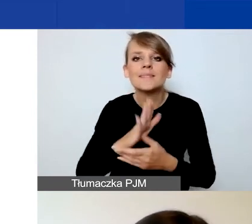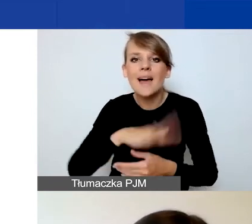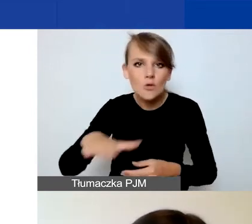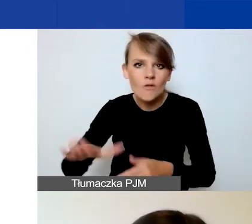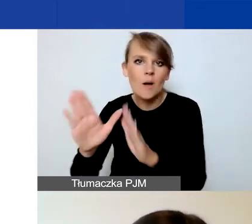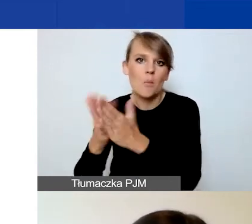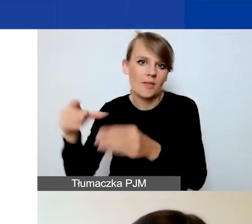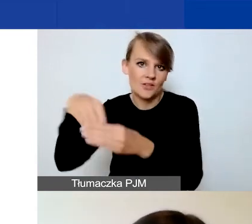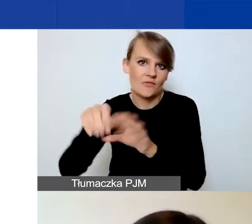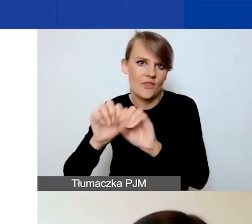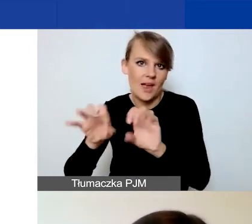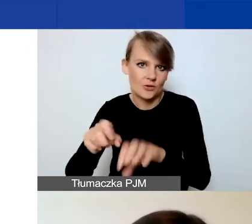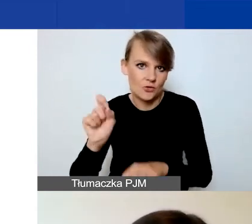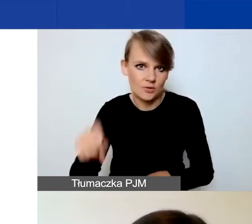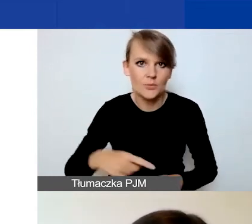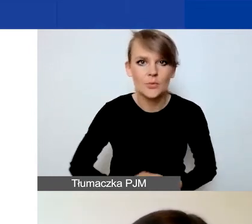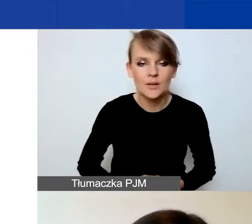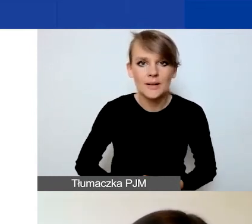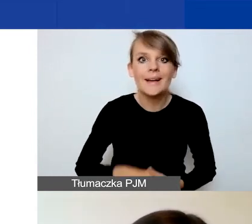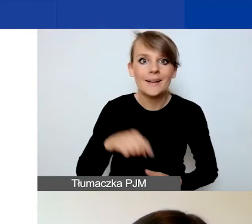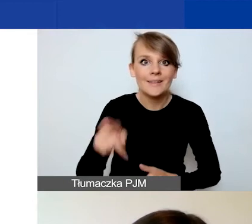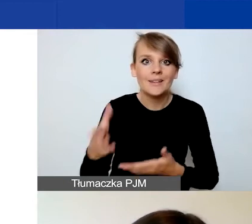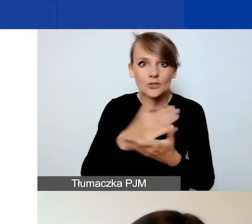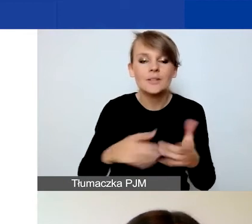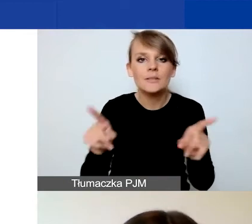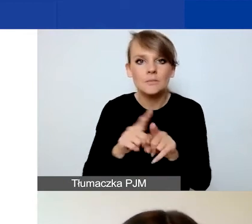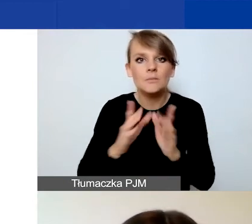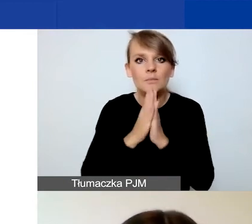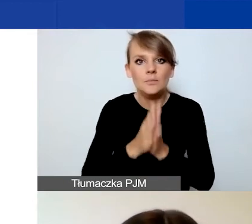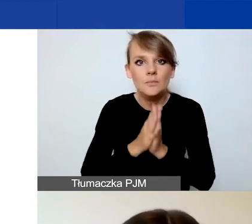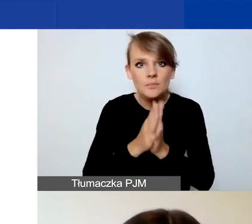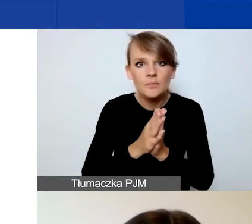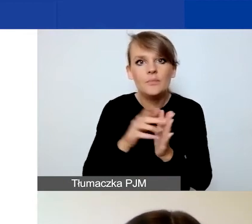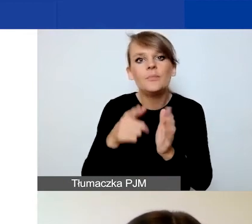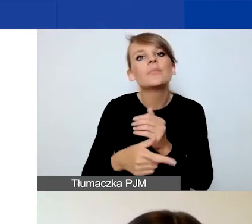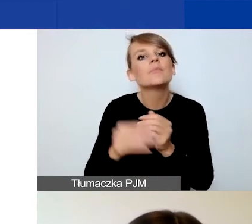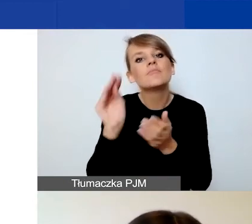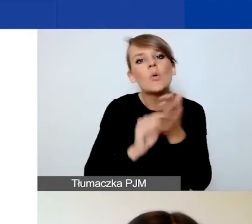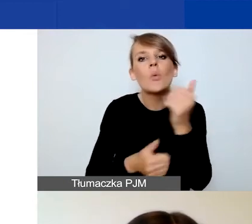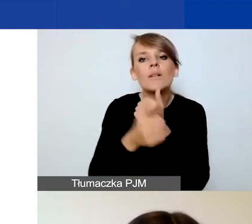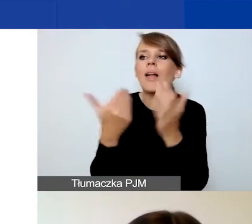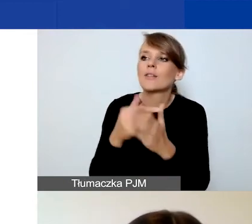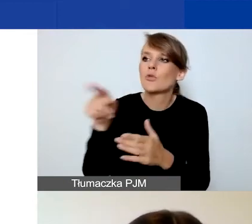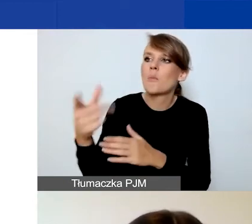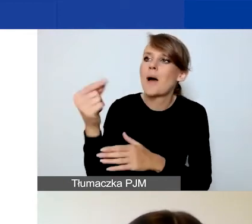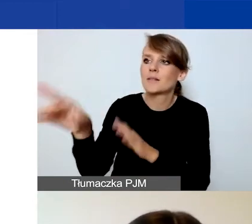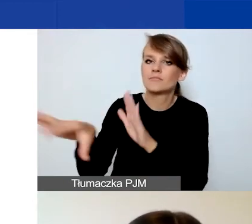W tej części prosimy również o uzasadnienie wyboru partnera i ich roli w projekcie.